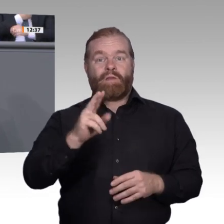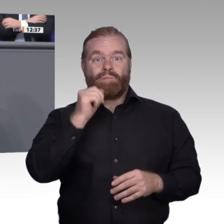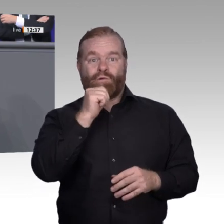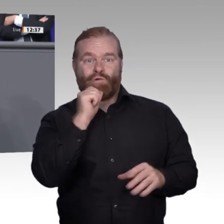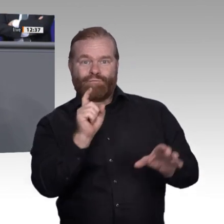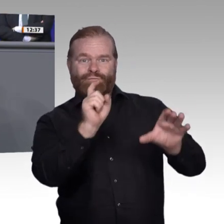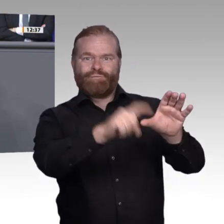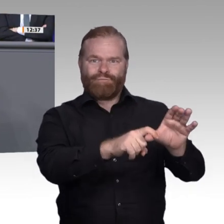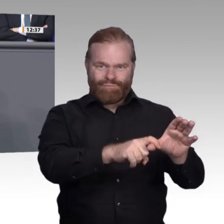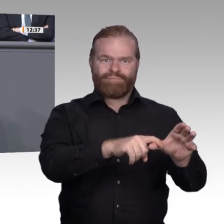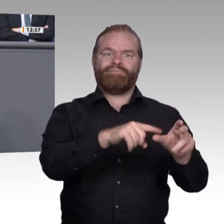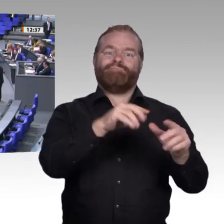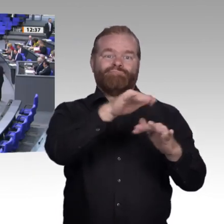Herzlichen Dank.